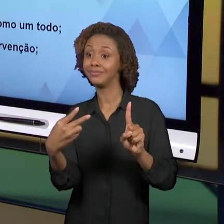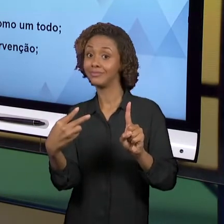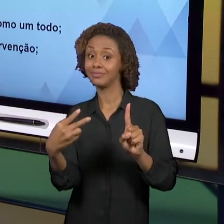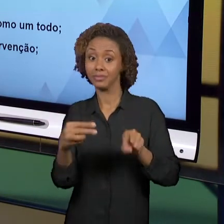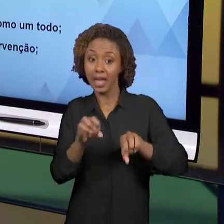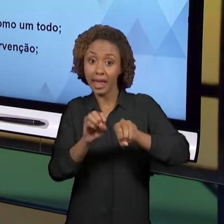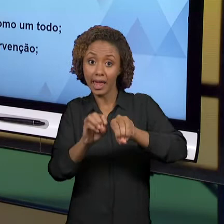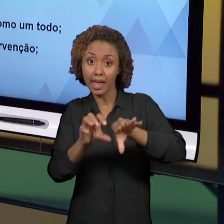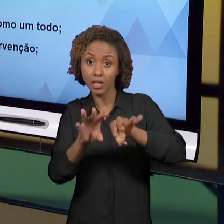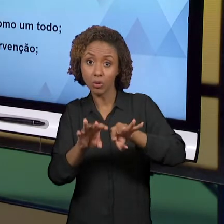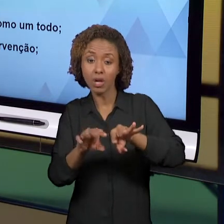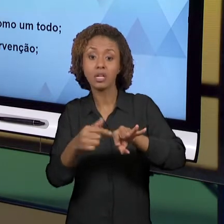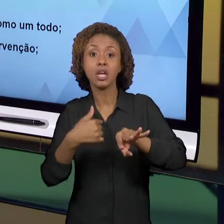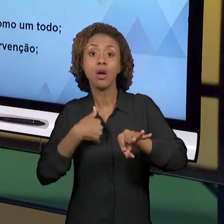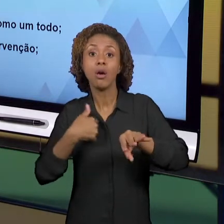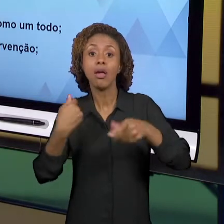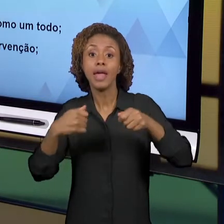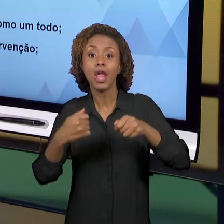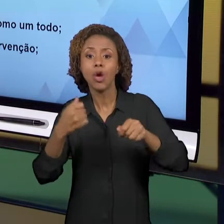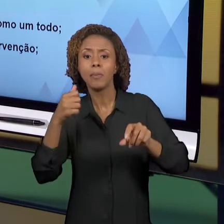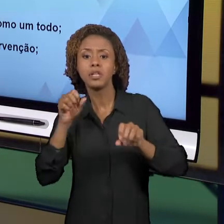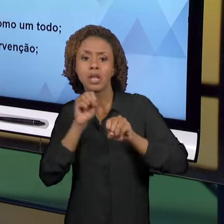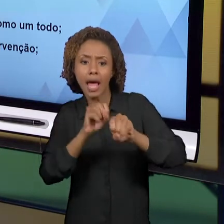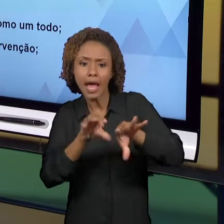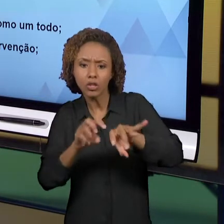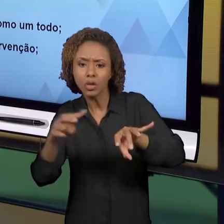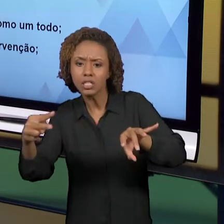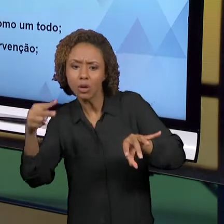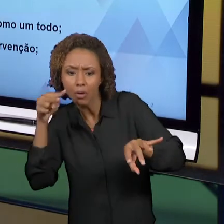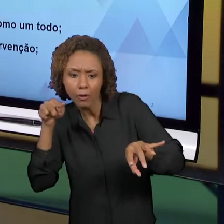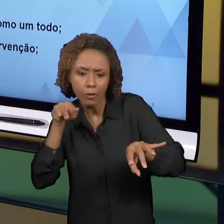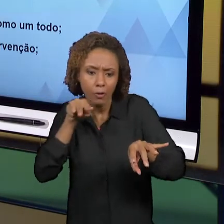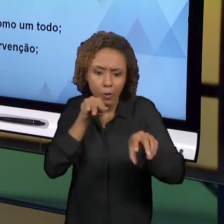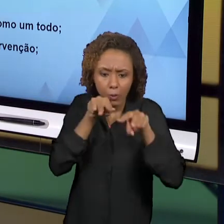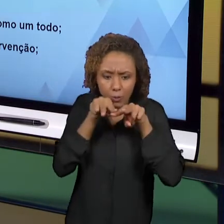OS LADOS, NÉ? ENTÃO, SE A GENTE NÃO FIZER ISSO, A